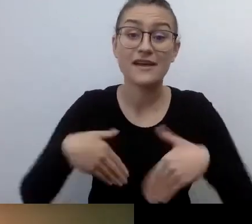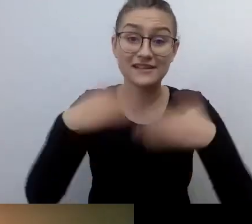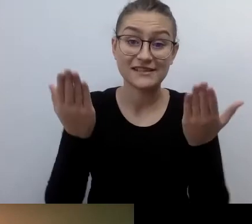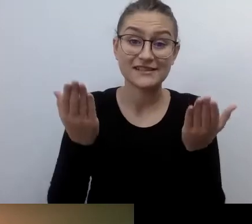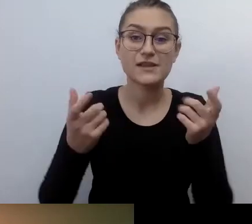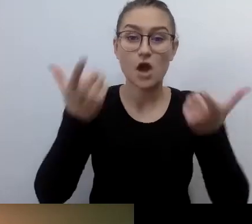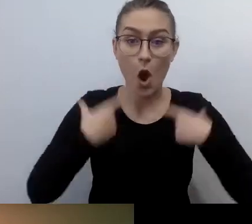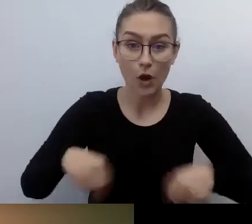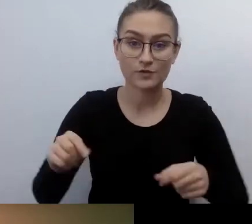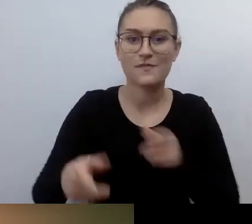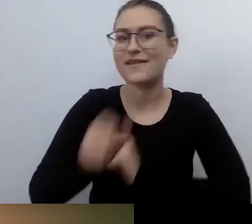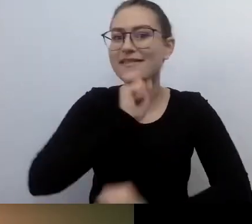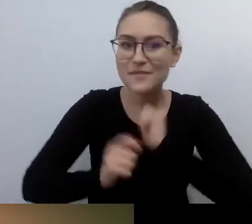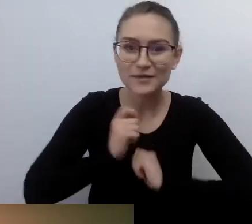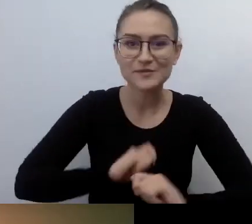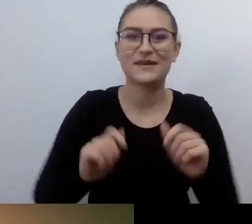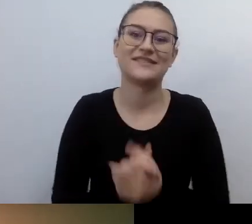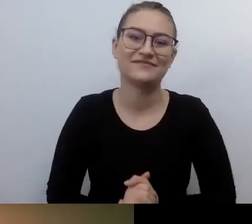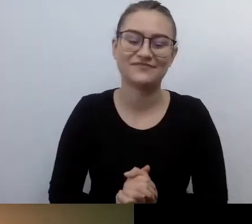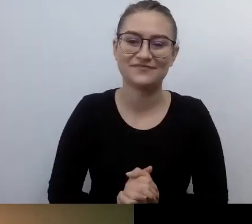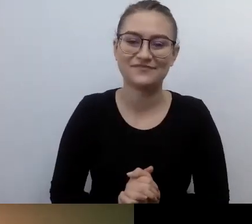Będziemy mówić - Robert, popraw mnie, jeśli się mylę -